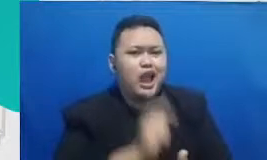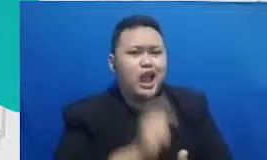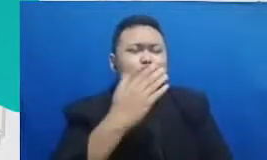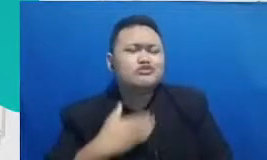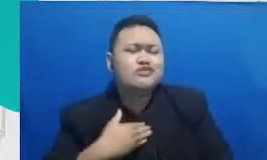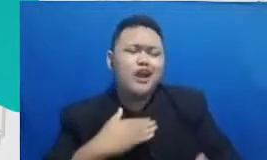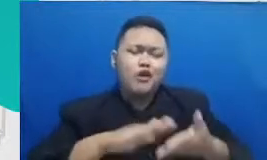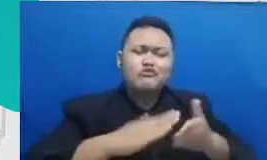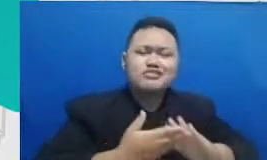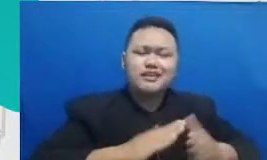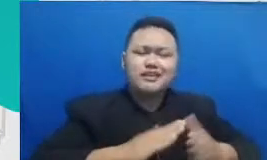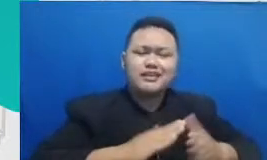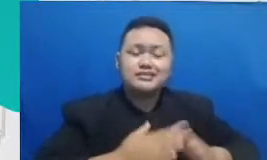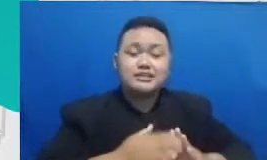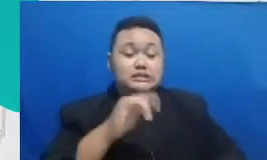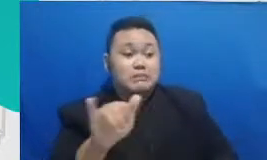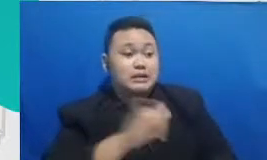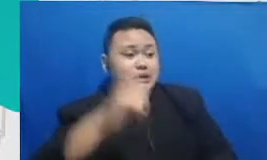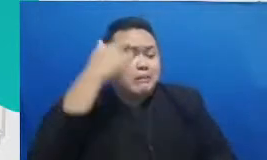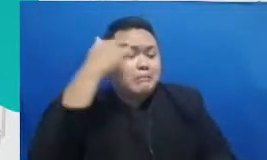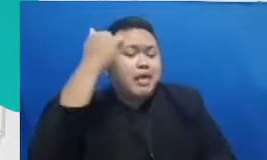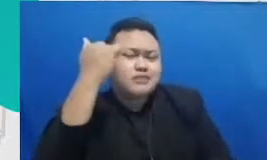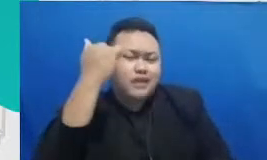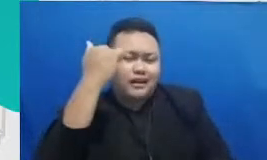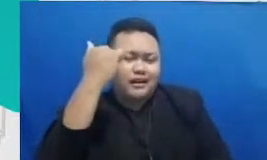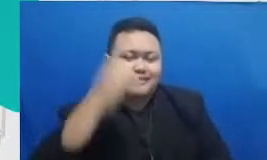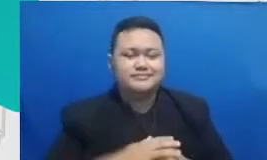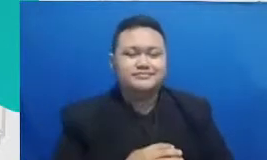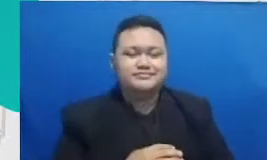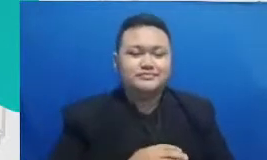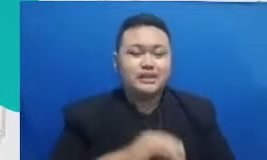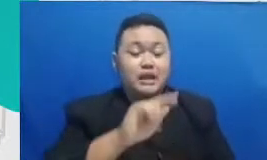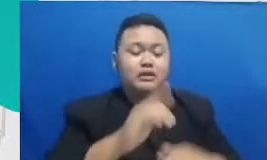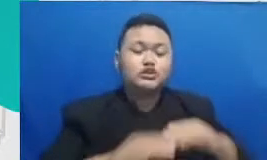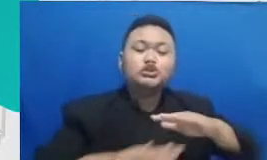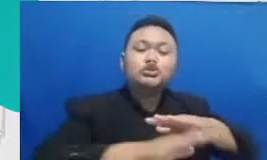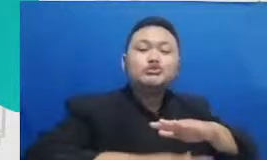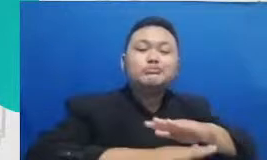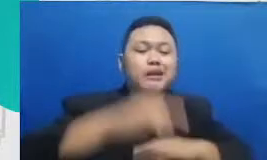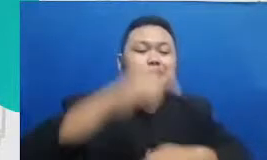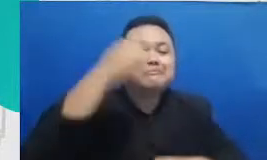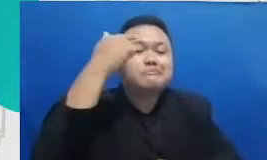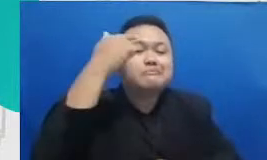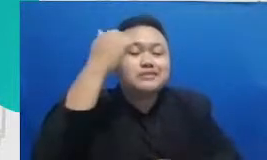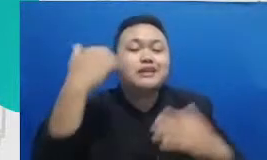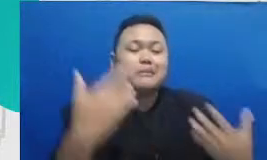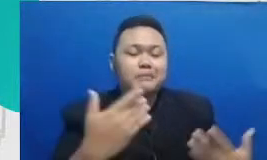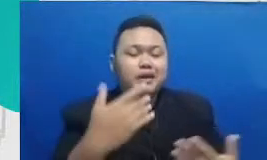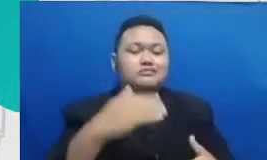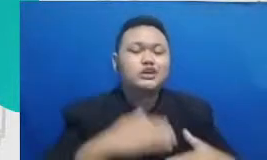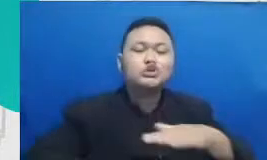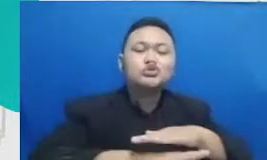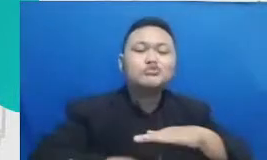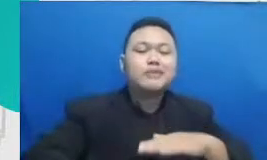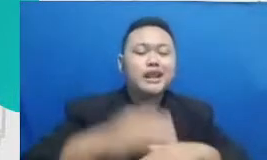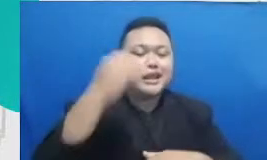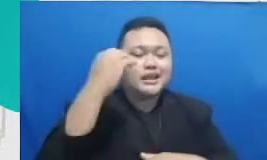belajar satu sama lain dan sumber belajarnya tuh sumber infeksi inspirasinya menurutku justru ada